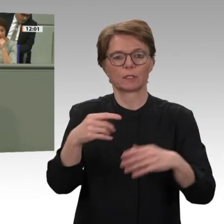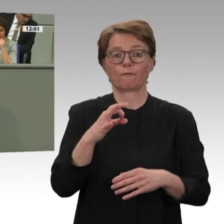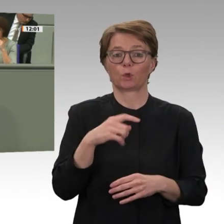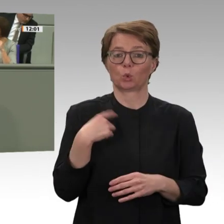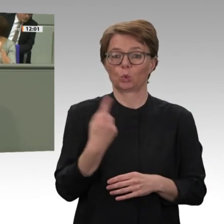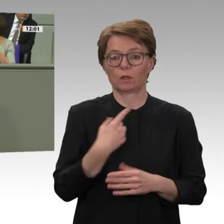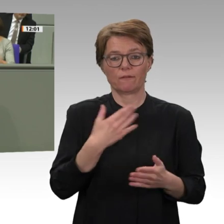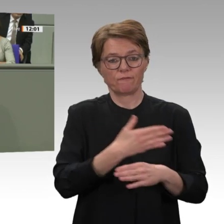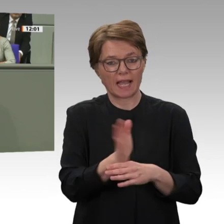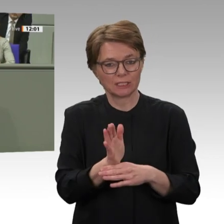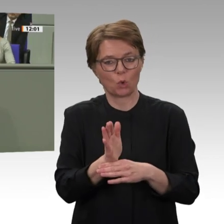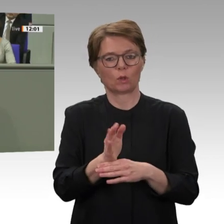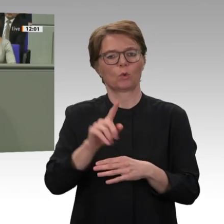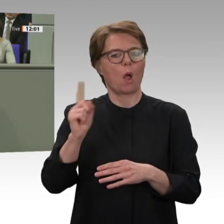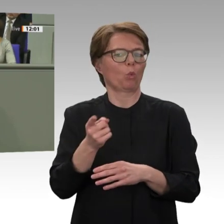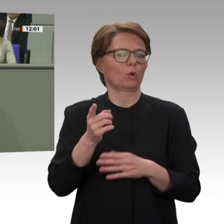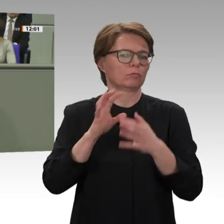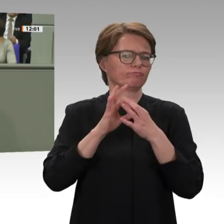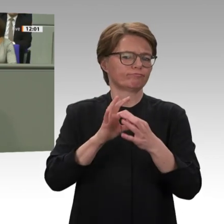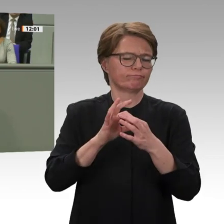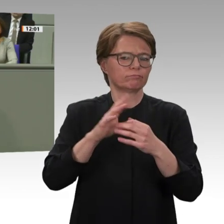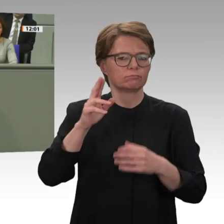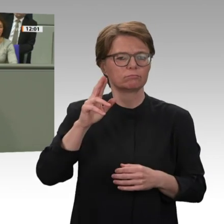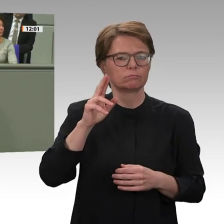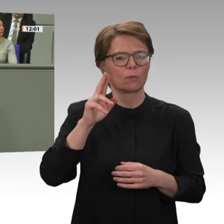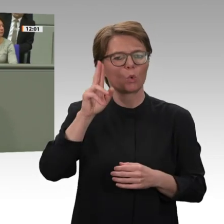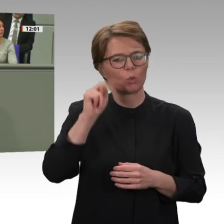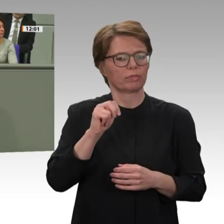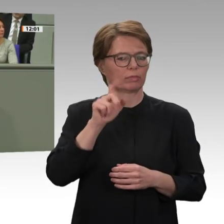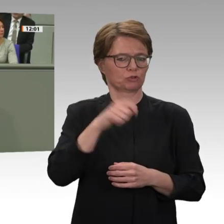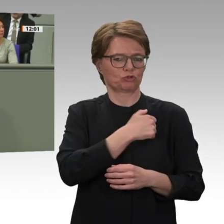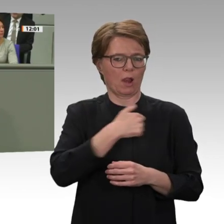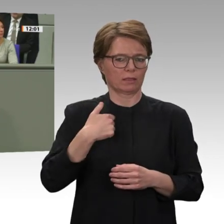mit der Afrikanischen Union durch ein technisches Roll-over richtig ist. Deshalb unterstützen